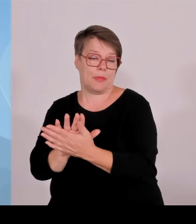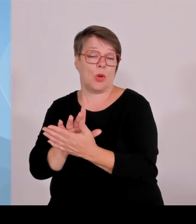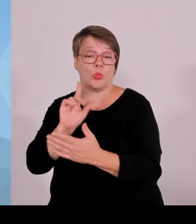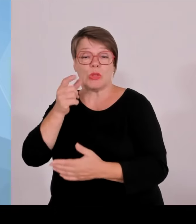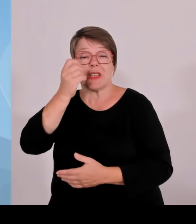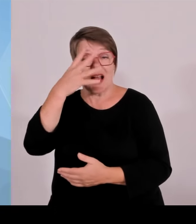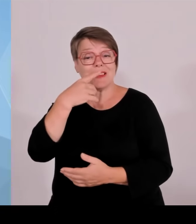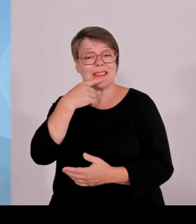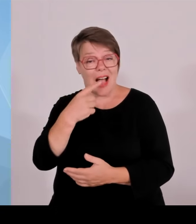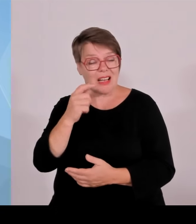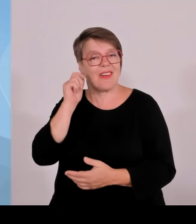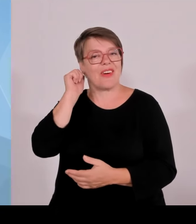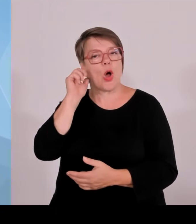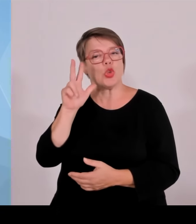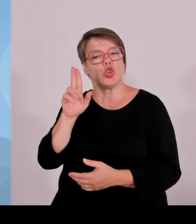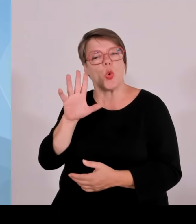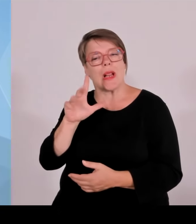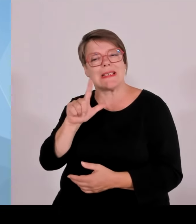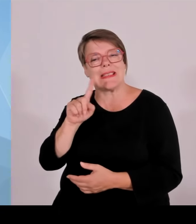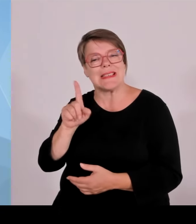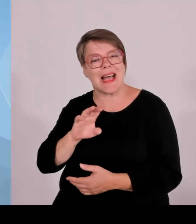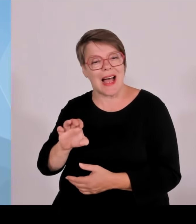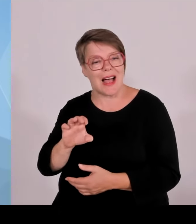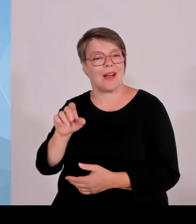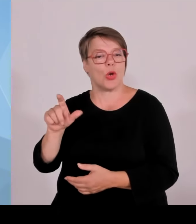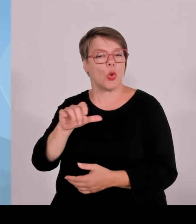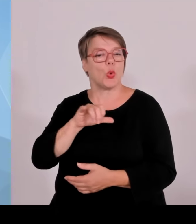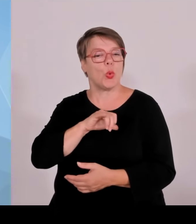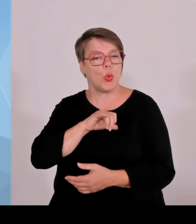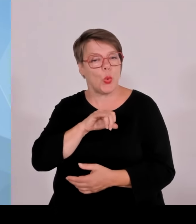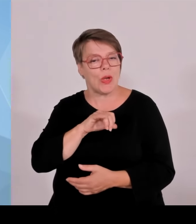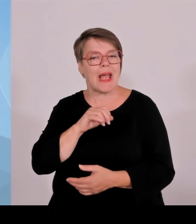Wir betonen, dass die Grenzpolizei sich bewährt hat und